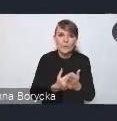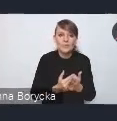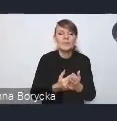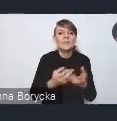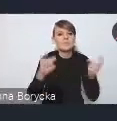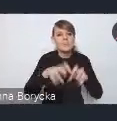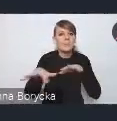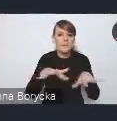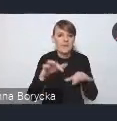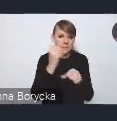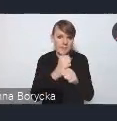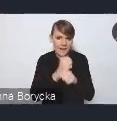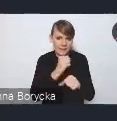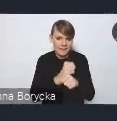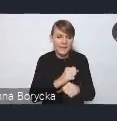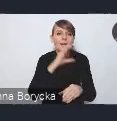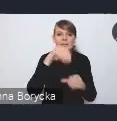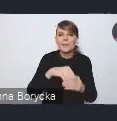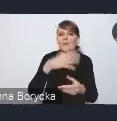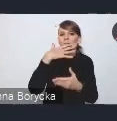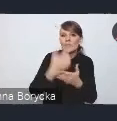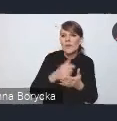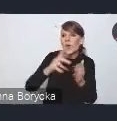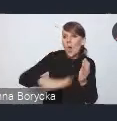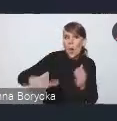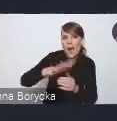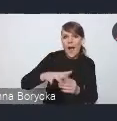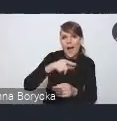wykorzystując przy tym lokalne potencjały i zdolności inwestycyjne,